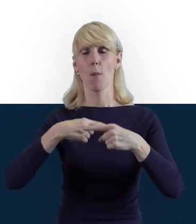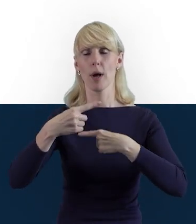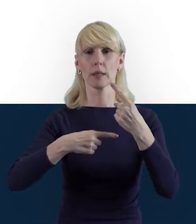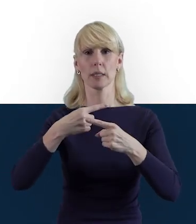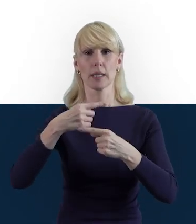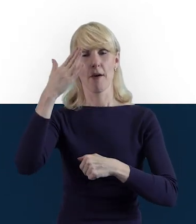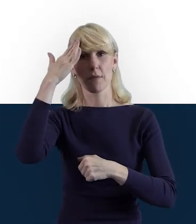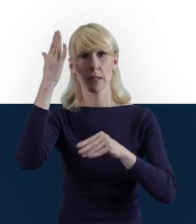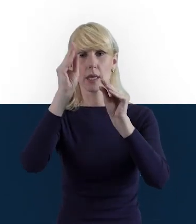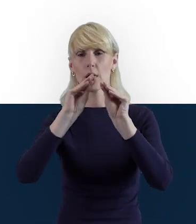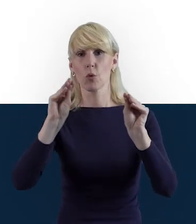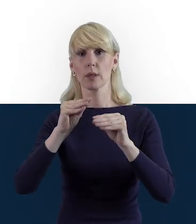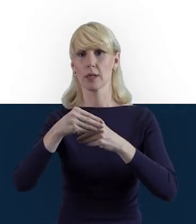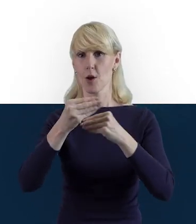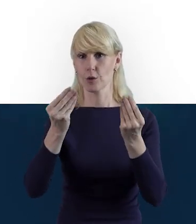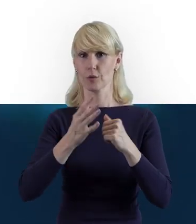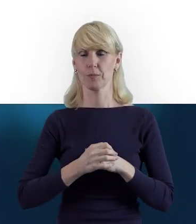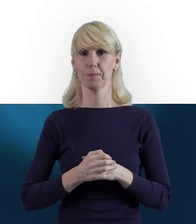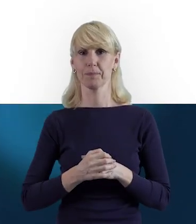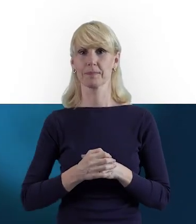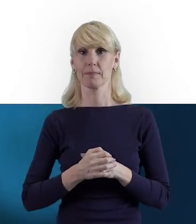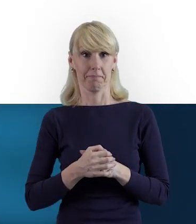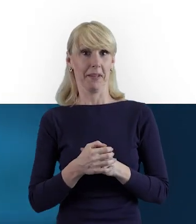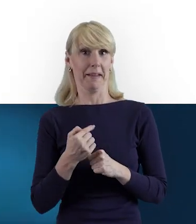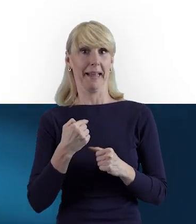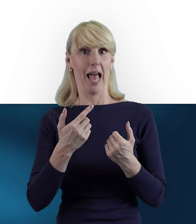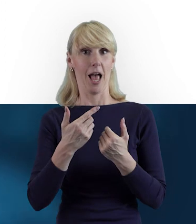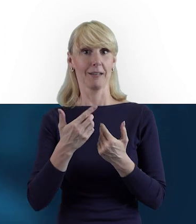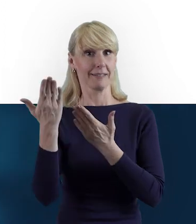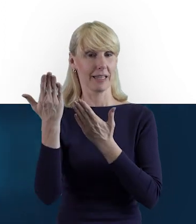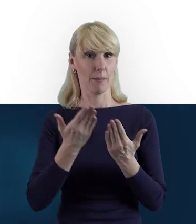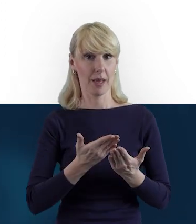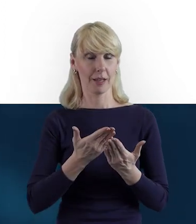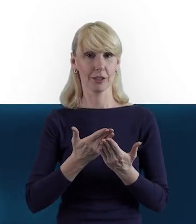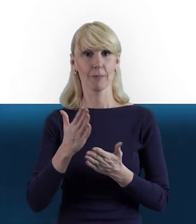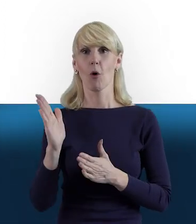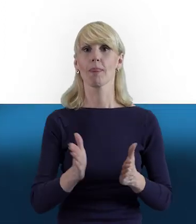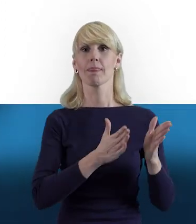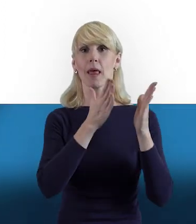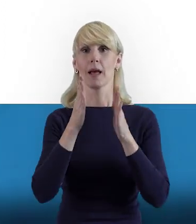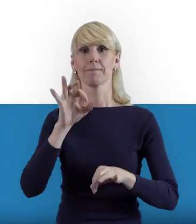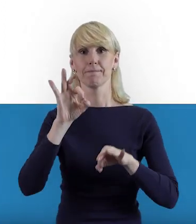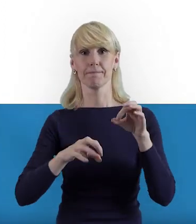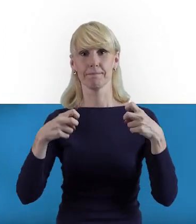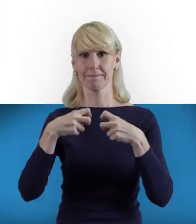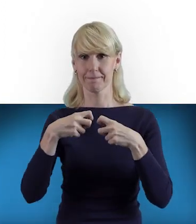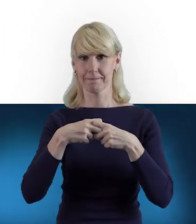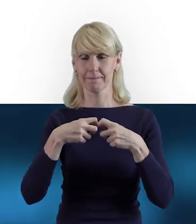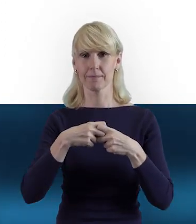W związku z tym ja już w tej chwili zapraszam Państwa do obejrzenia kolejnego odcinka z cyklu NCBR online.